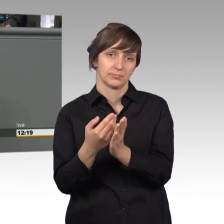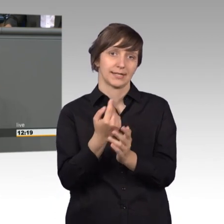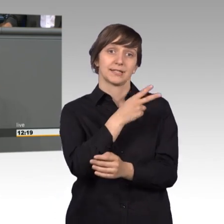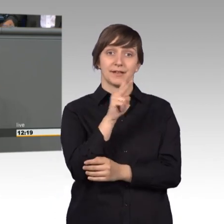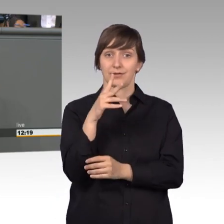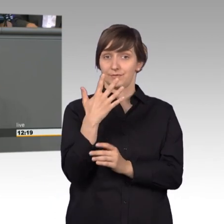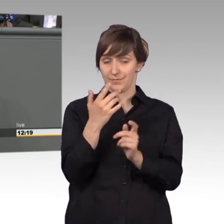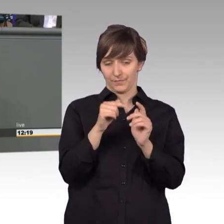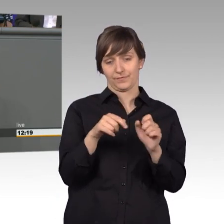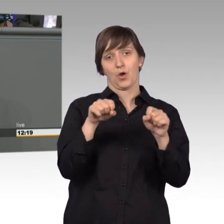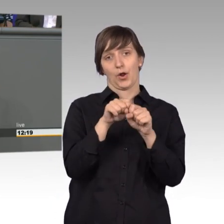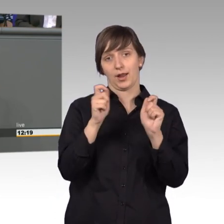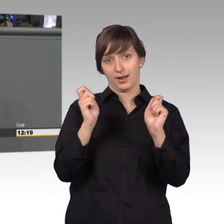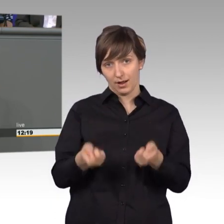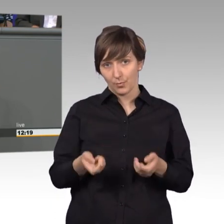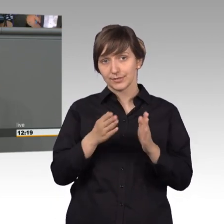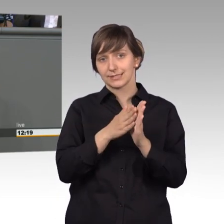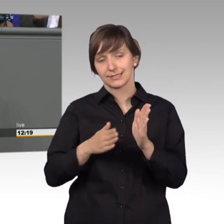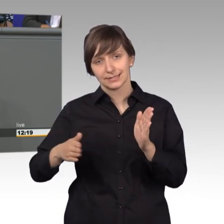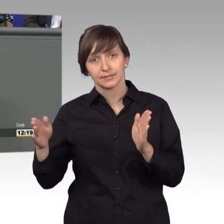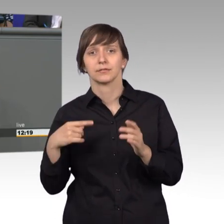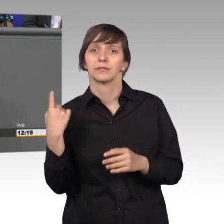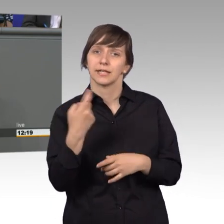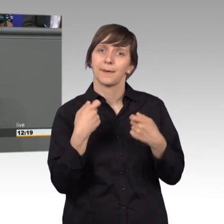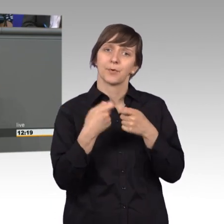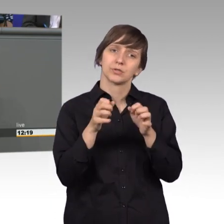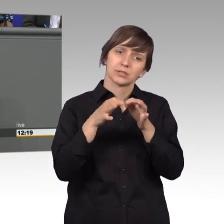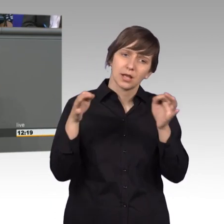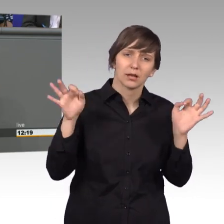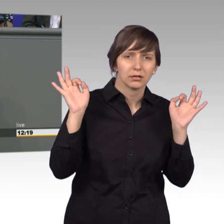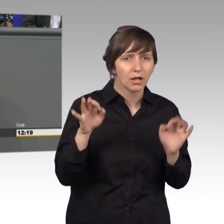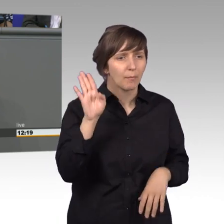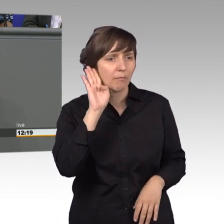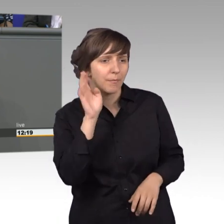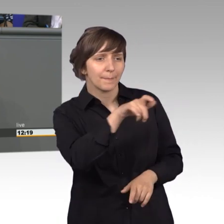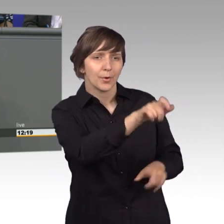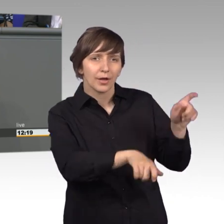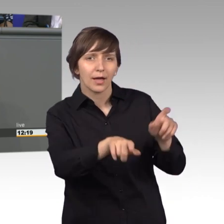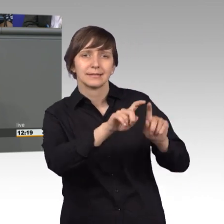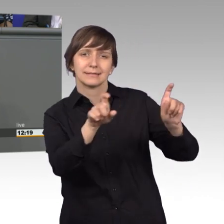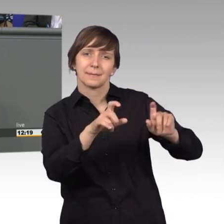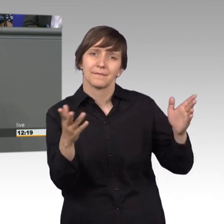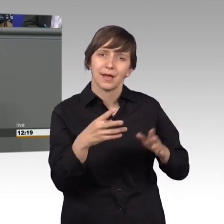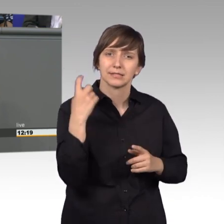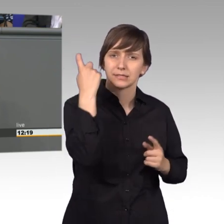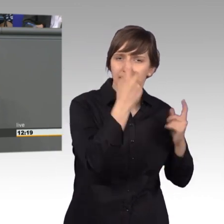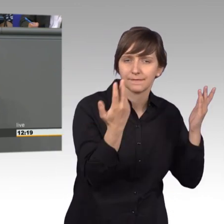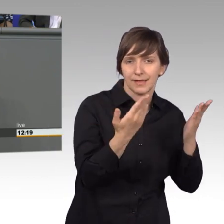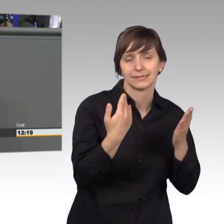möglich, bekommen wir im Bundestag ungekürzt mit, was die Bürgerinnen und Bürger bewegt. So wird der Petitionsausschuss zum oft